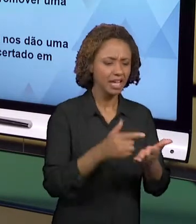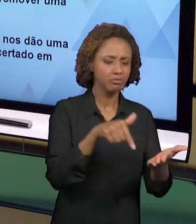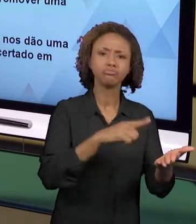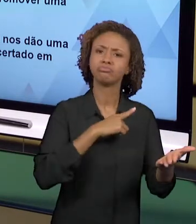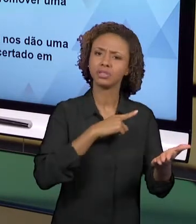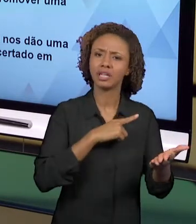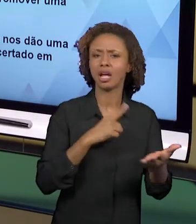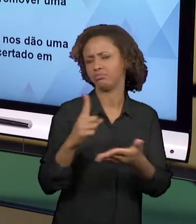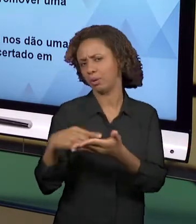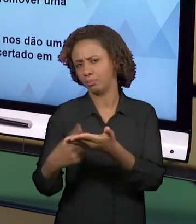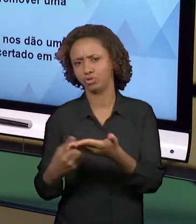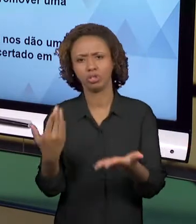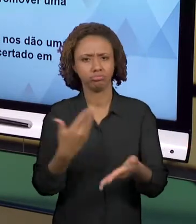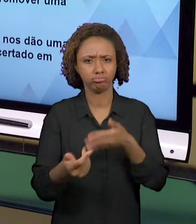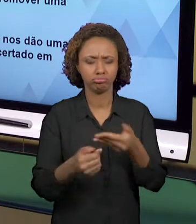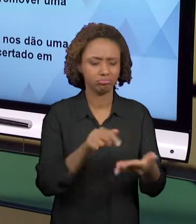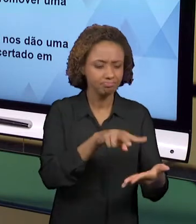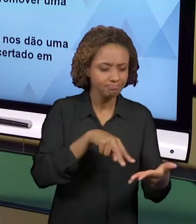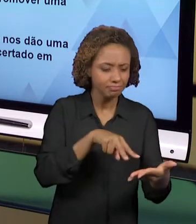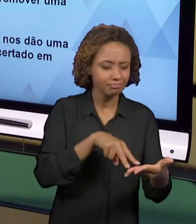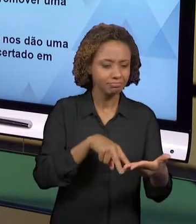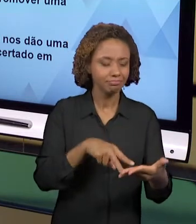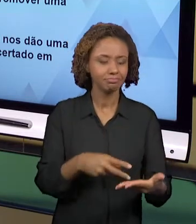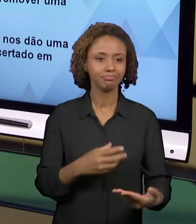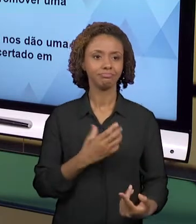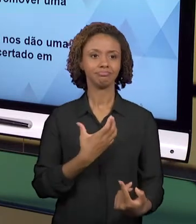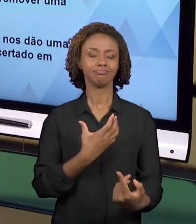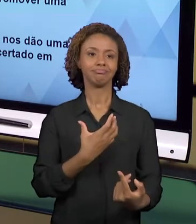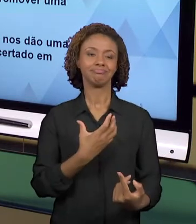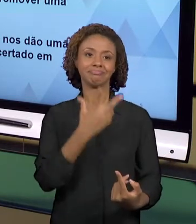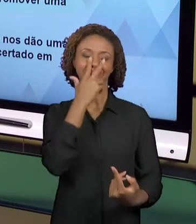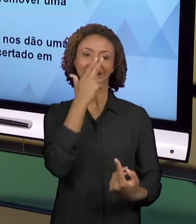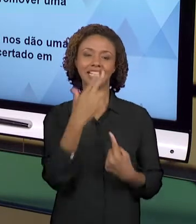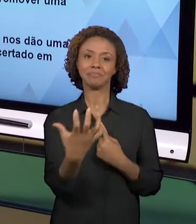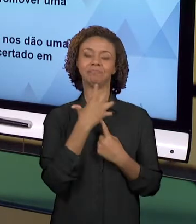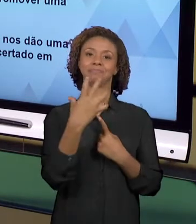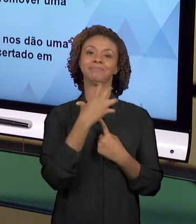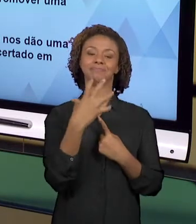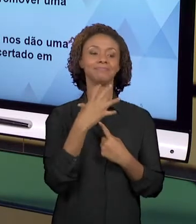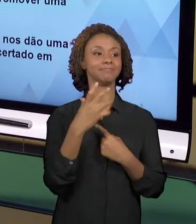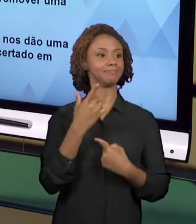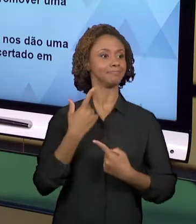ENSINO, NÓS ESTAMOS MAIS PRÓXIMOS AOS NOSSOS ALUNOS, NÓS DAMOS VOZES AOS NOSSOS ALUNOS, AOS